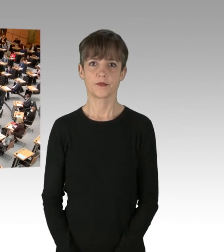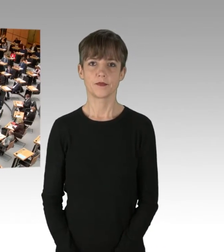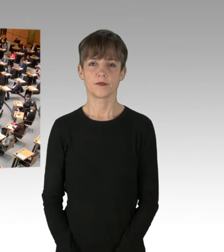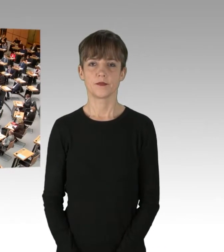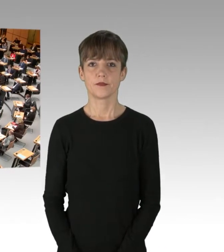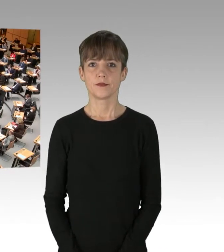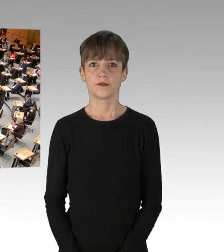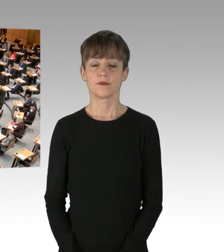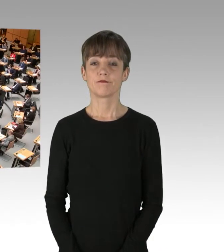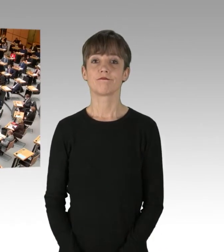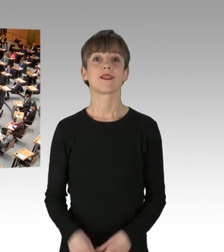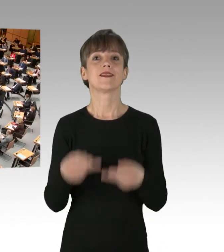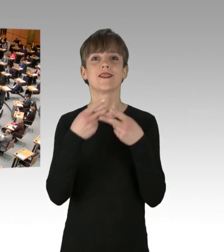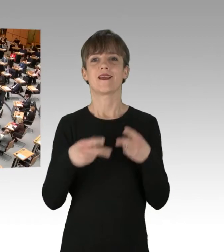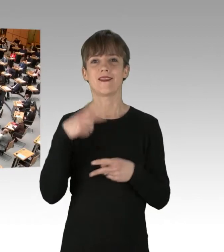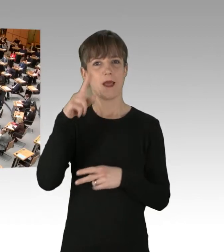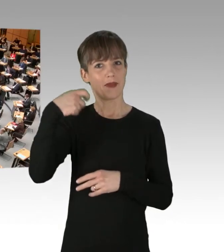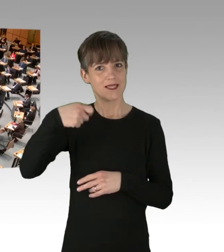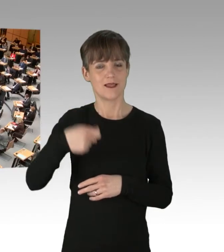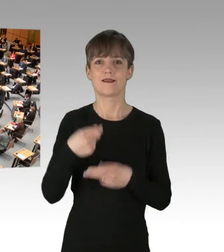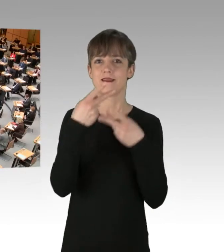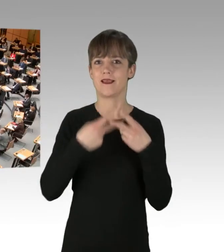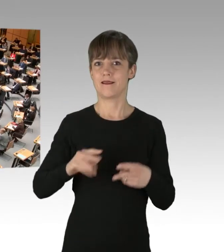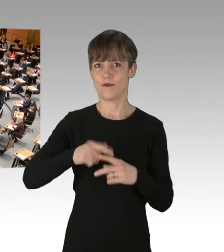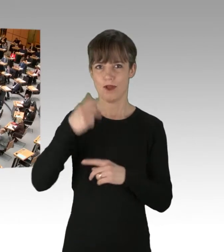(Rednerwechsel) Sehr geehrter Herr Präsident, sehr geehrte Damen und Herren,